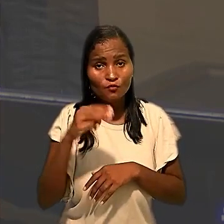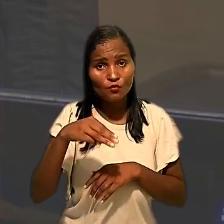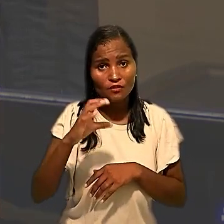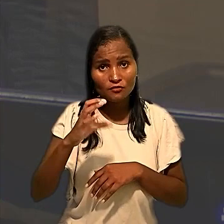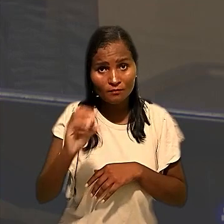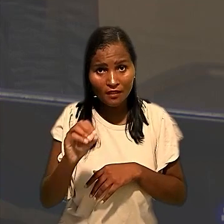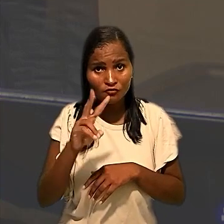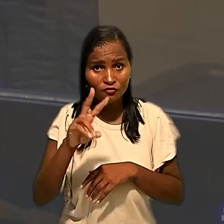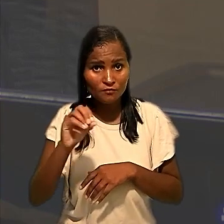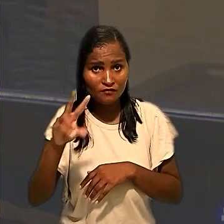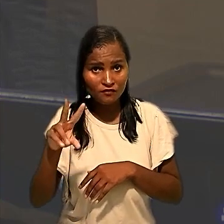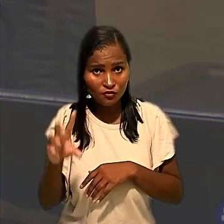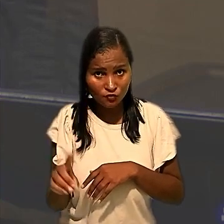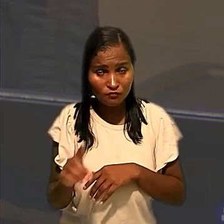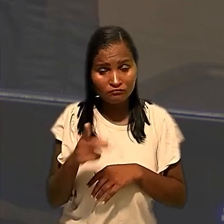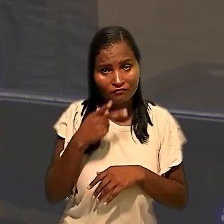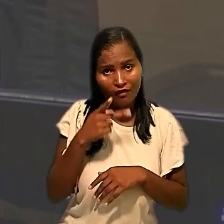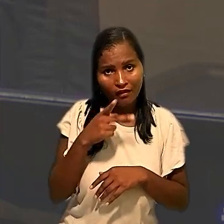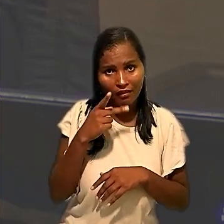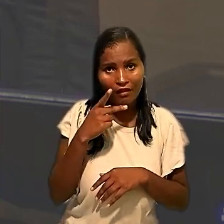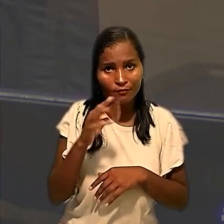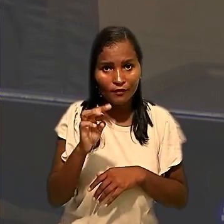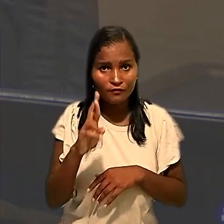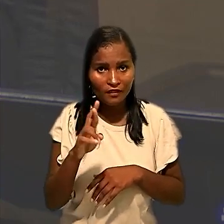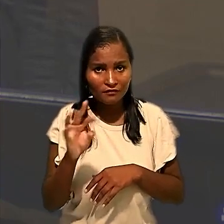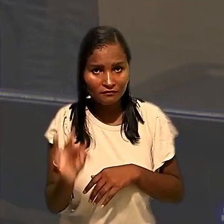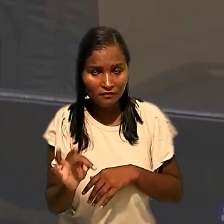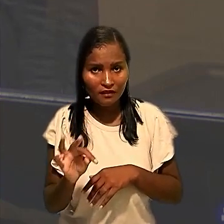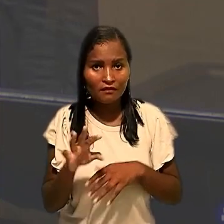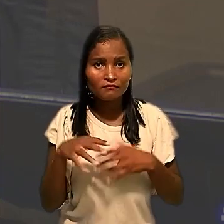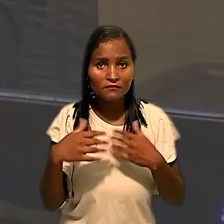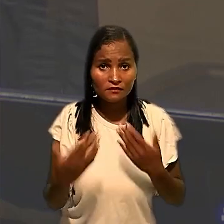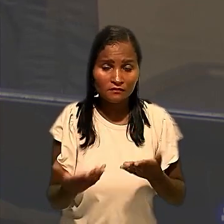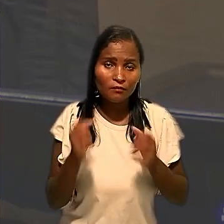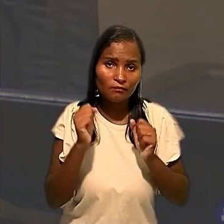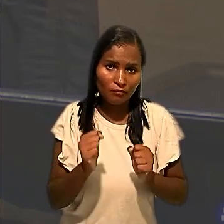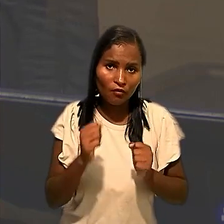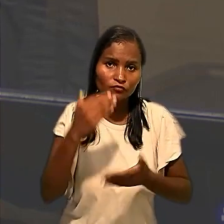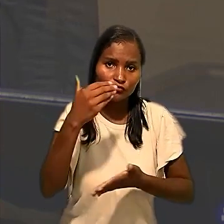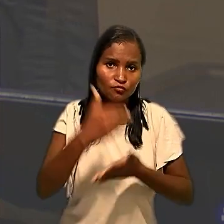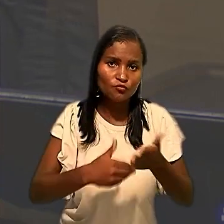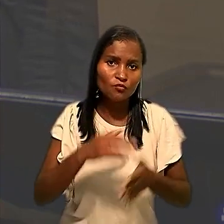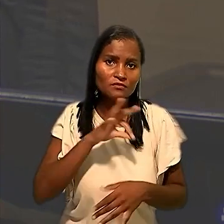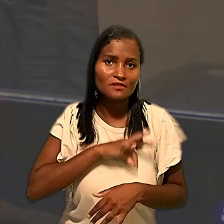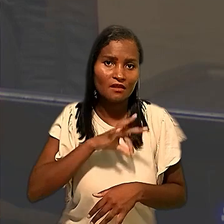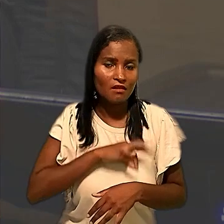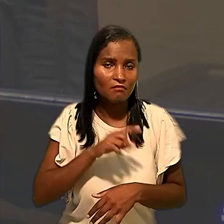conforme destacado pelo Tribunal Regional. Devidos portanto, descontos salariais e eu estou negando